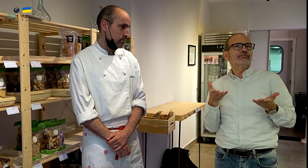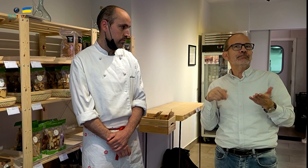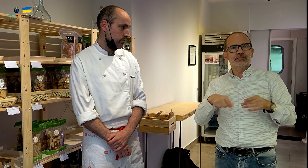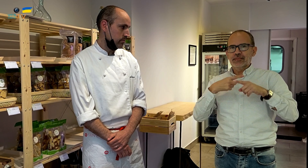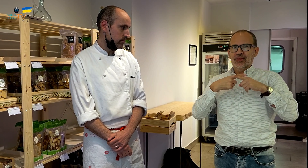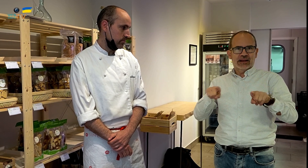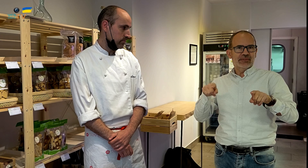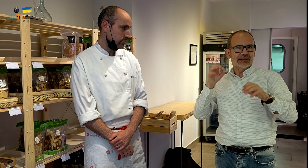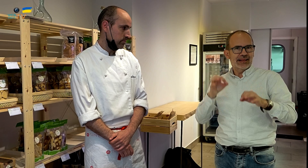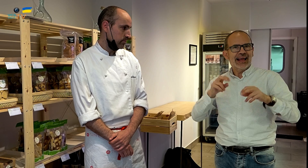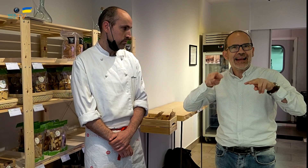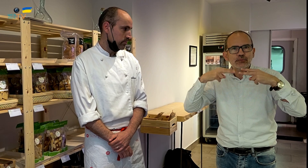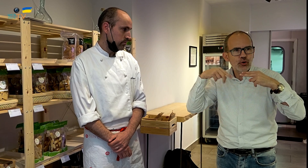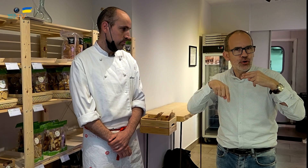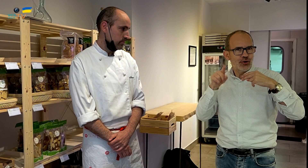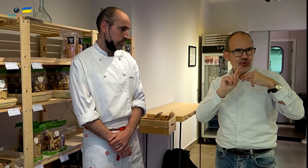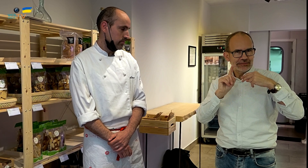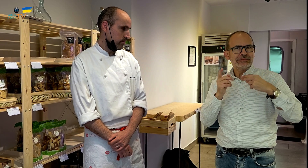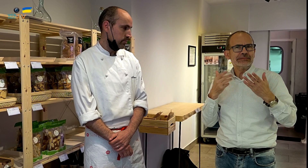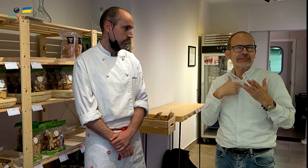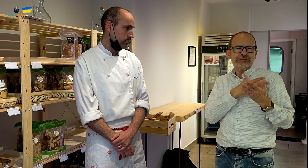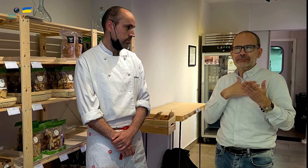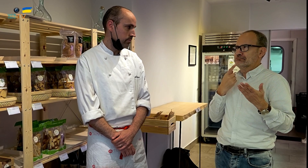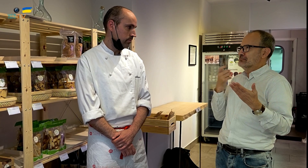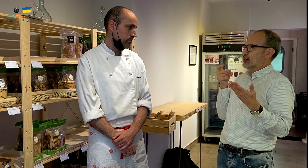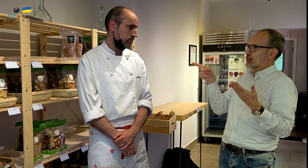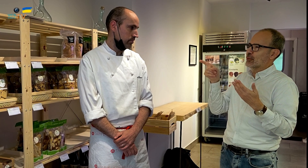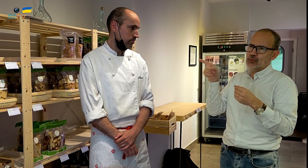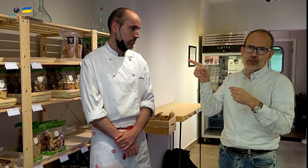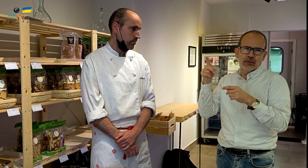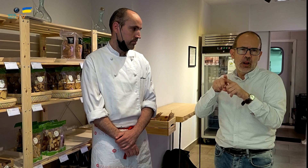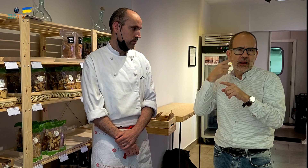Pues, al entrar me he dado cuenta de que es diferente. Esto no es un restaurante. Quiero preguntarte a ti